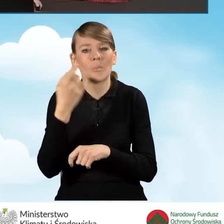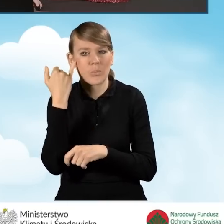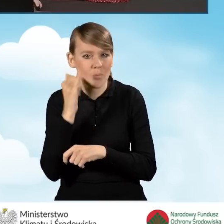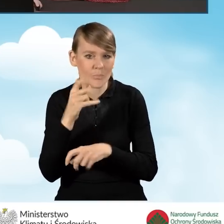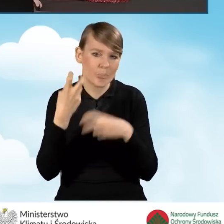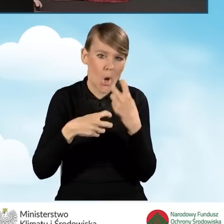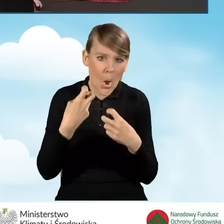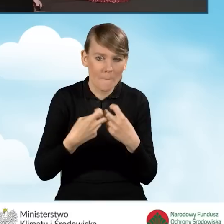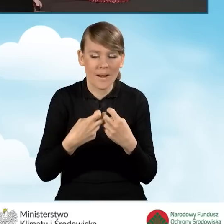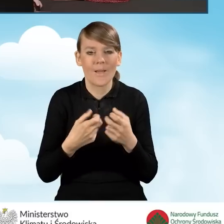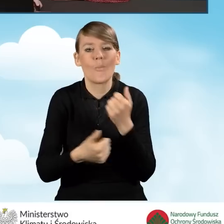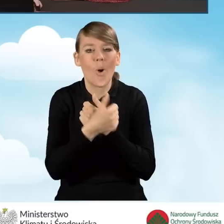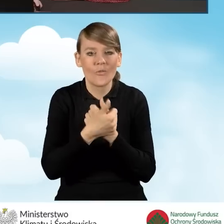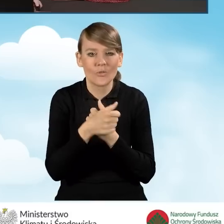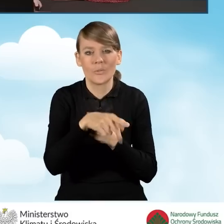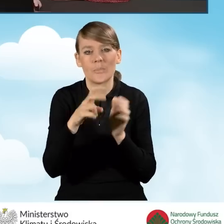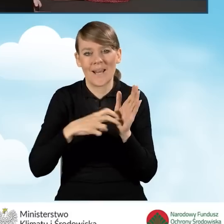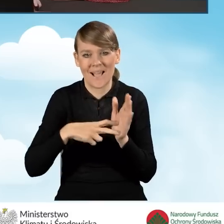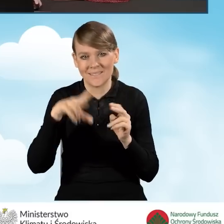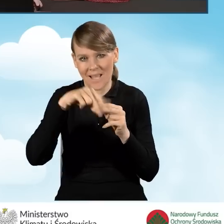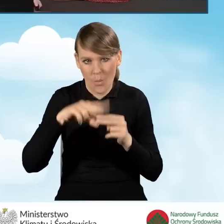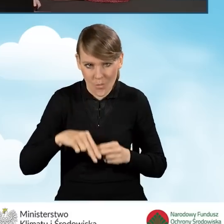problemy związane właśnie z brakiem tych załączników.